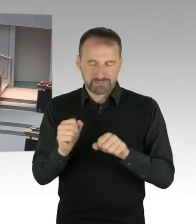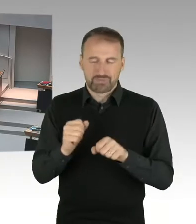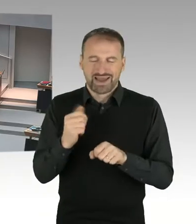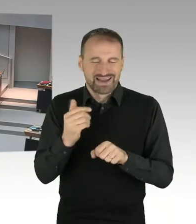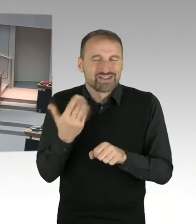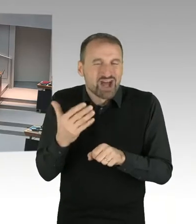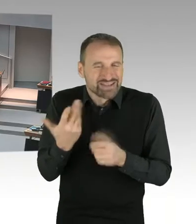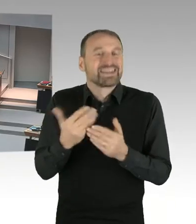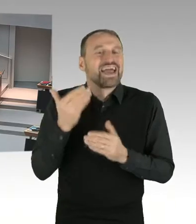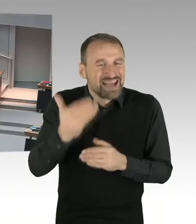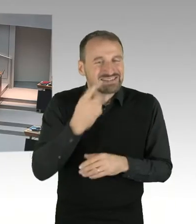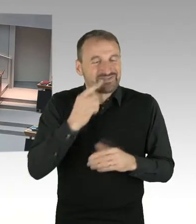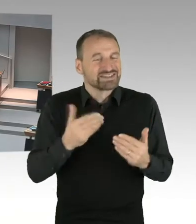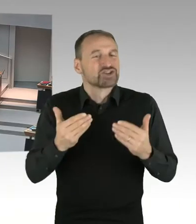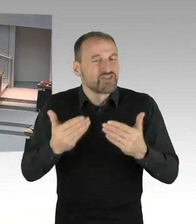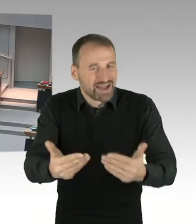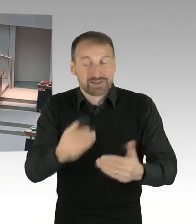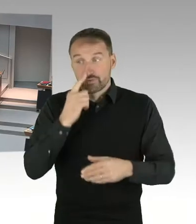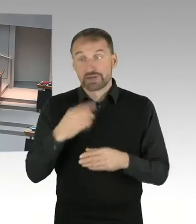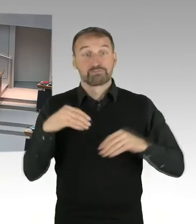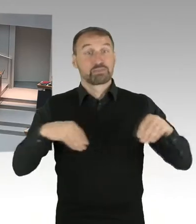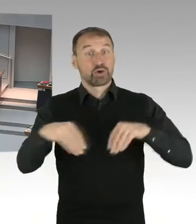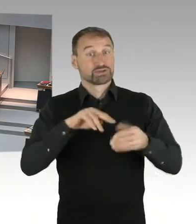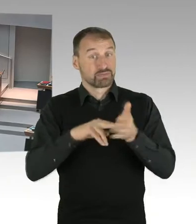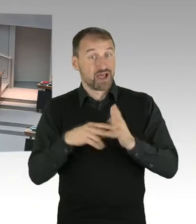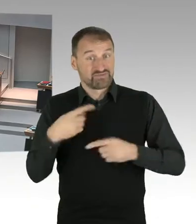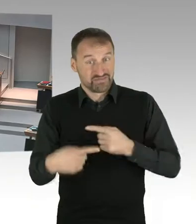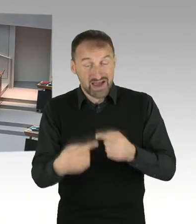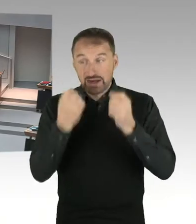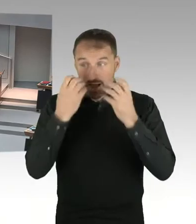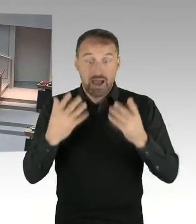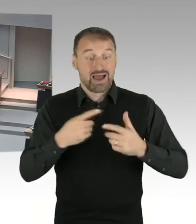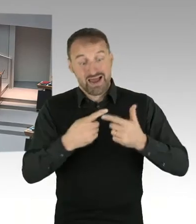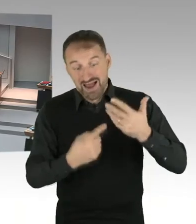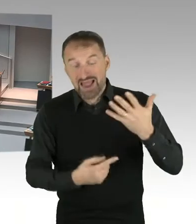vernünftig analysieren und zur Entscheidung vorbereiten. Erst dann könnte auch geklärt werden,